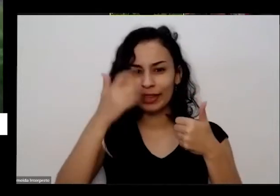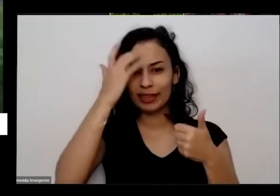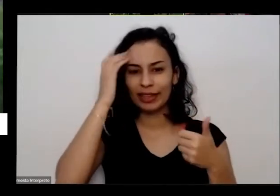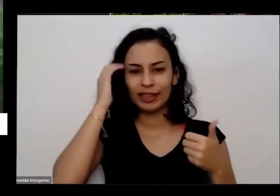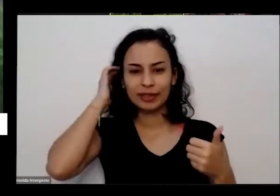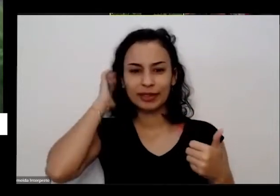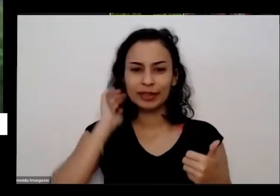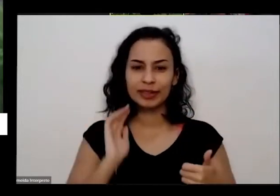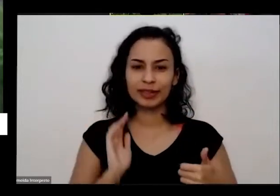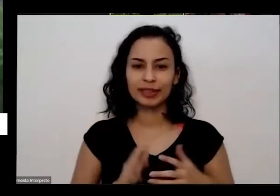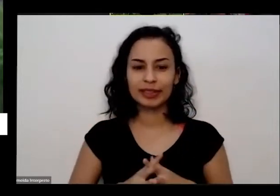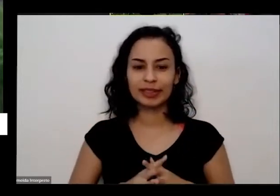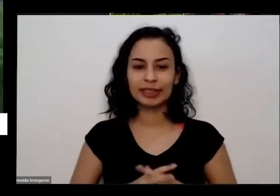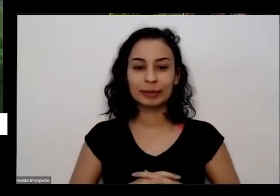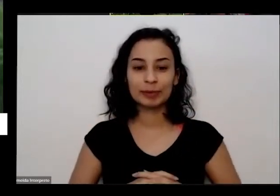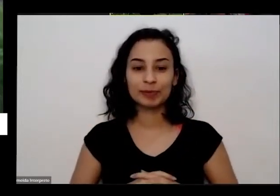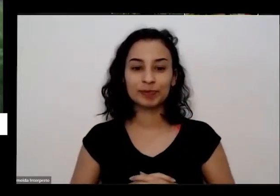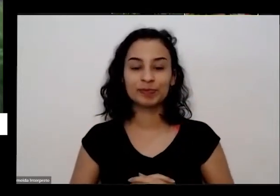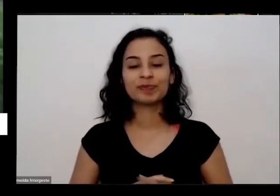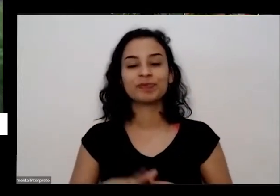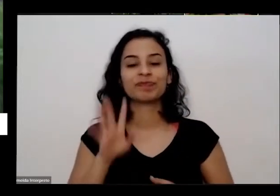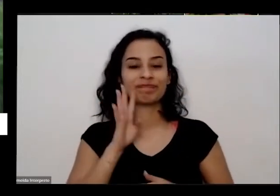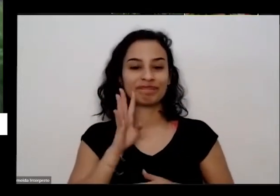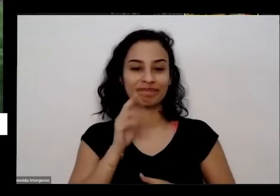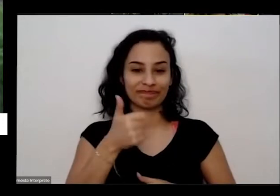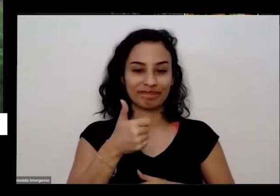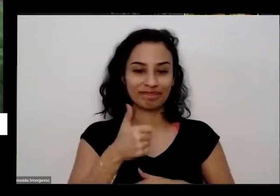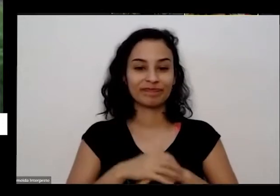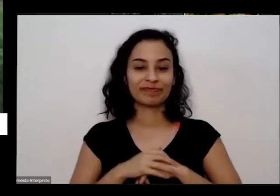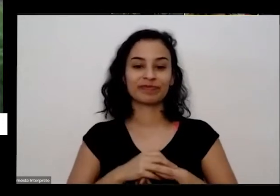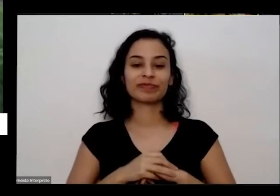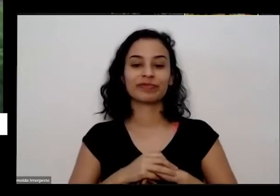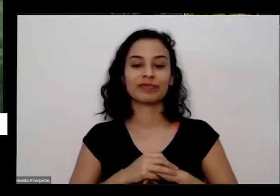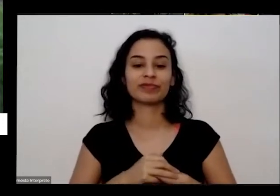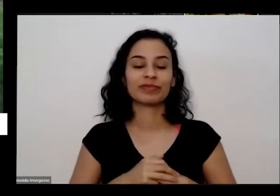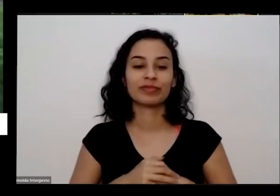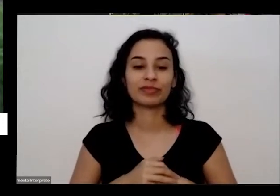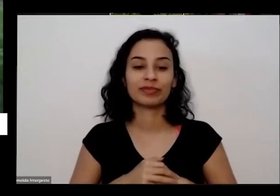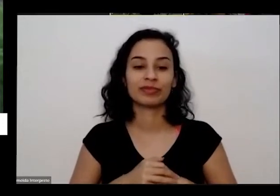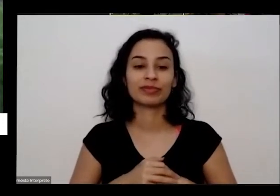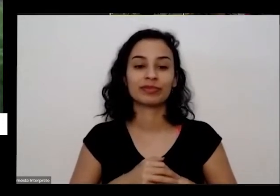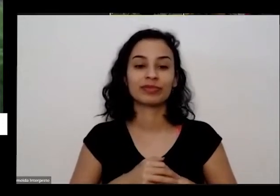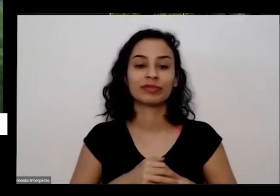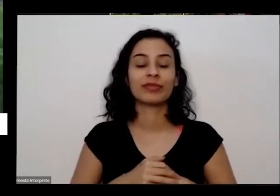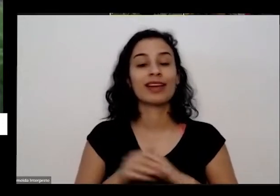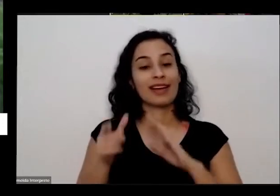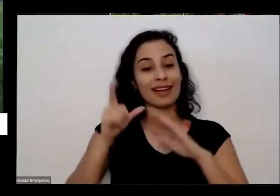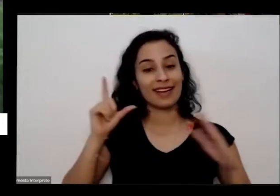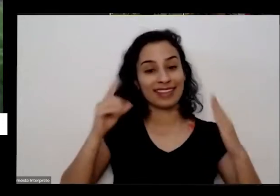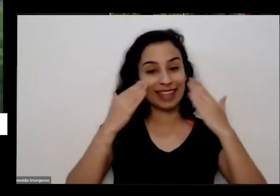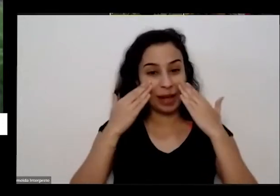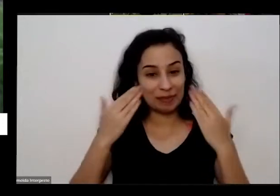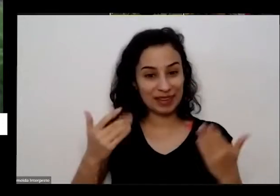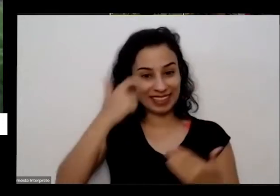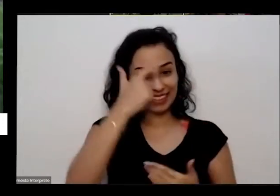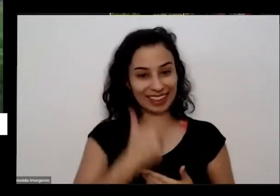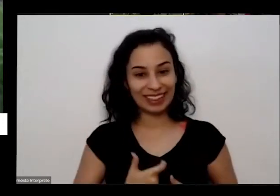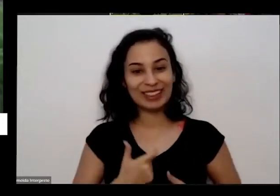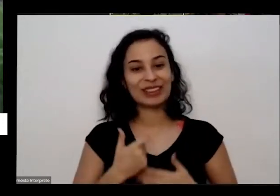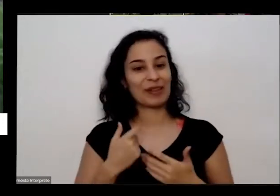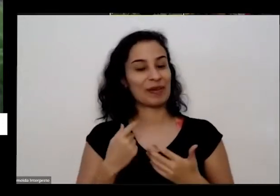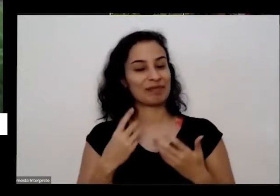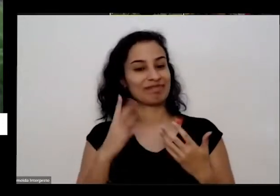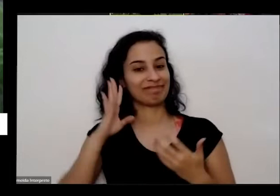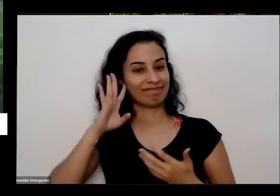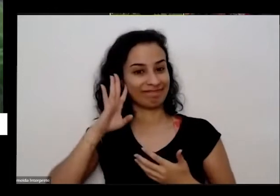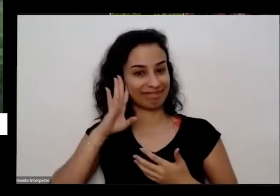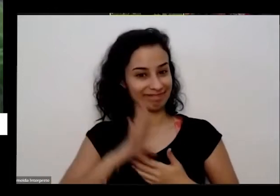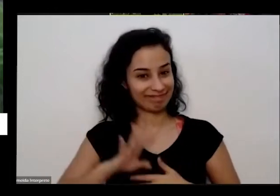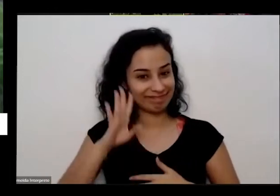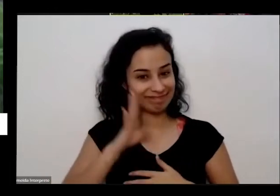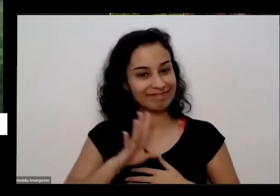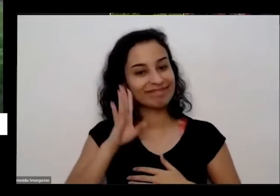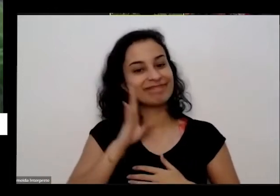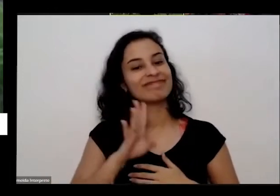O legal é então como eu já fui apresentado muito generosa pela Priscila e eu estou aqui com muita